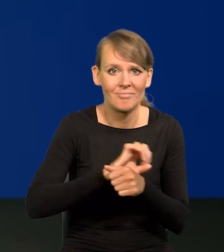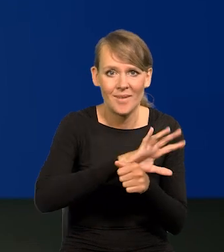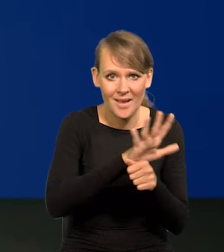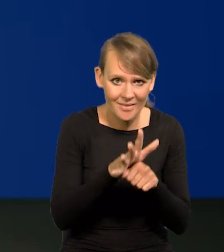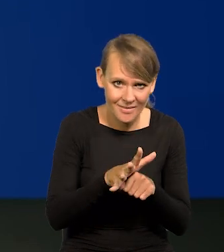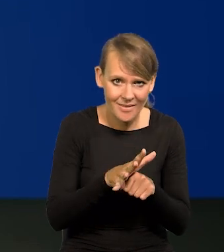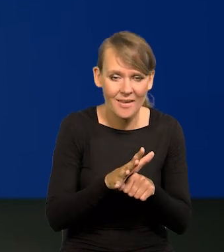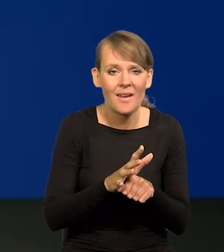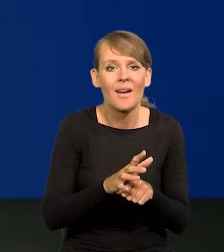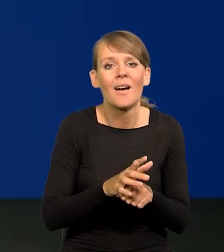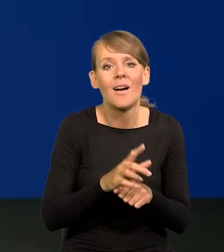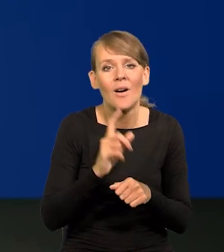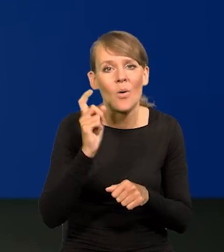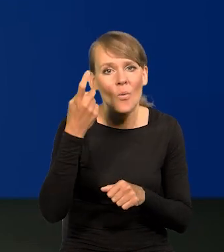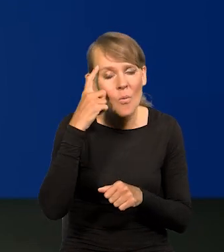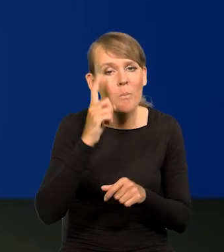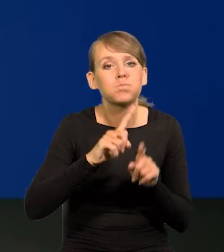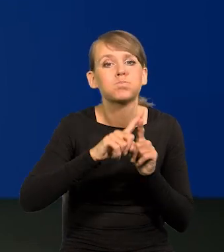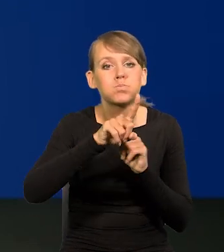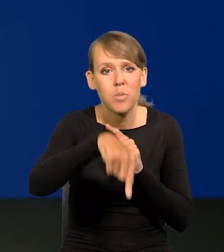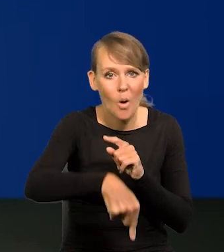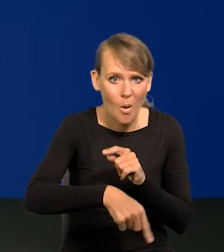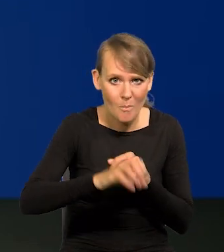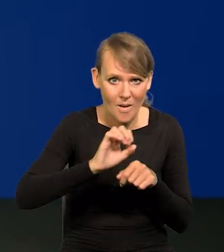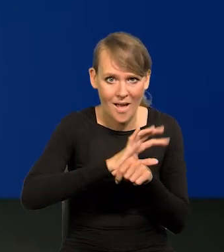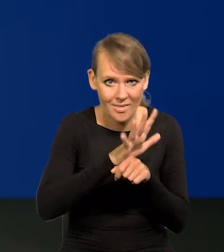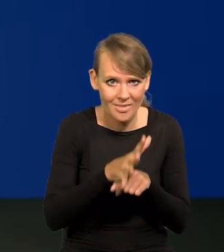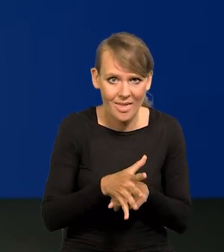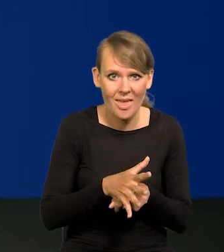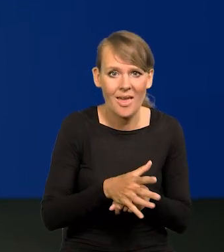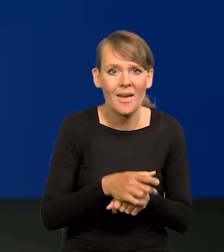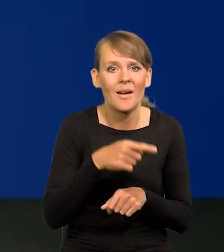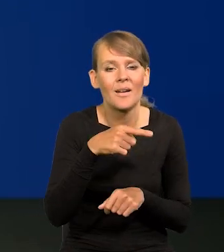a w szczególności to, co po pandemii nastąpiło, to odbicie silniejsze,